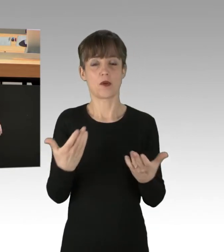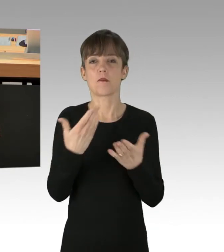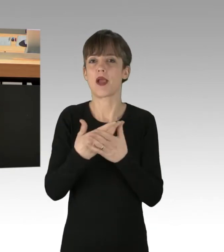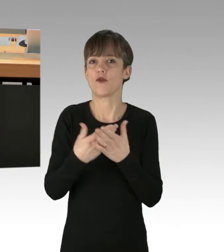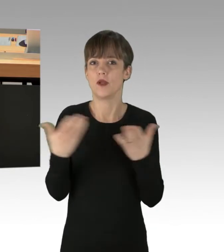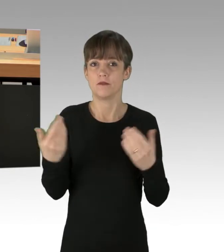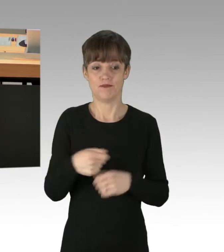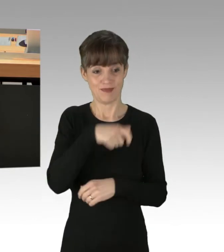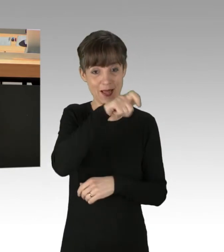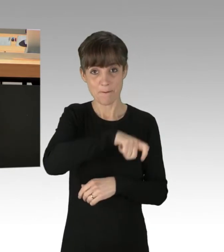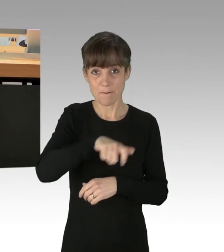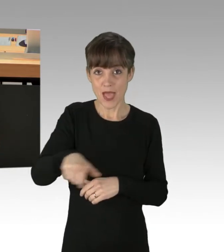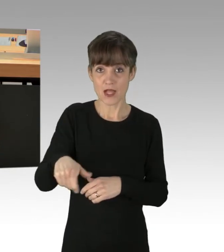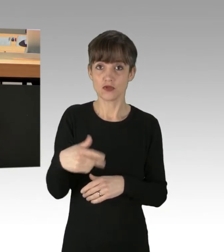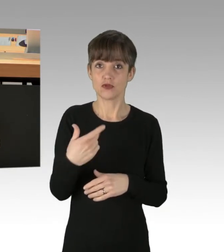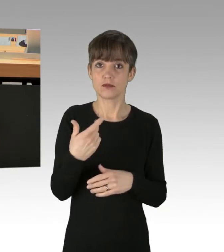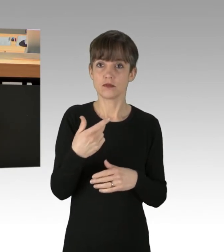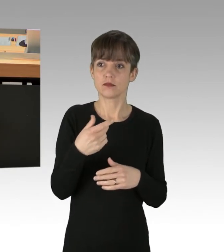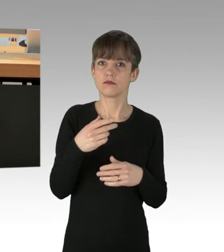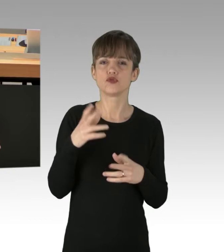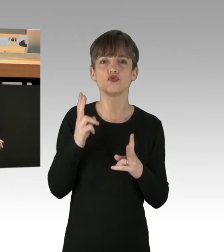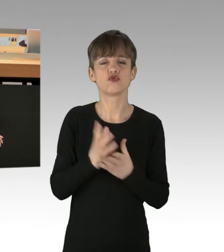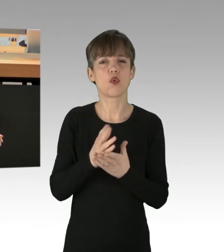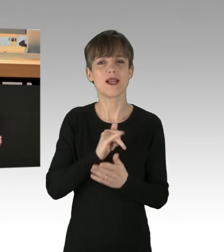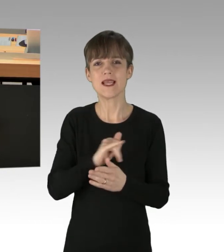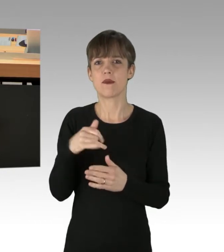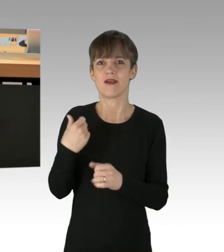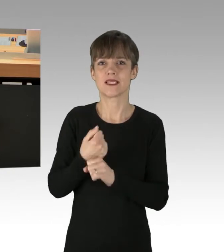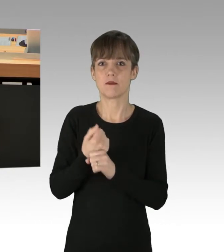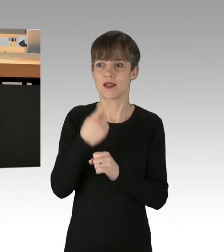was er immer schon bei Klimaveränderungen getan hat und sich durch Technologie anpasst?